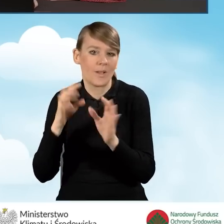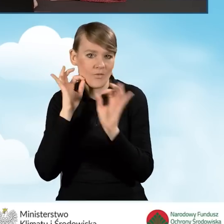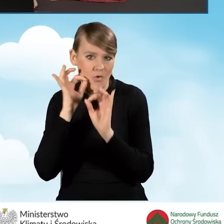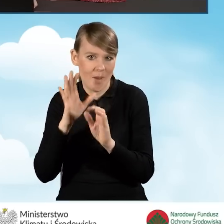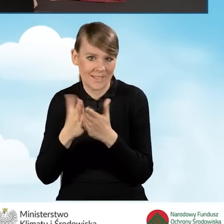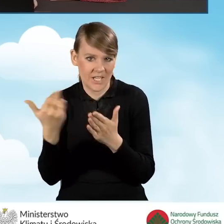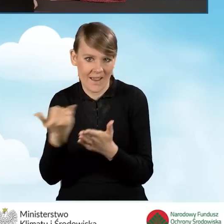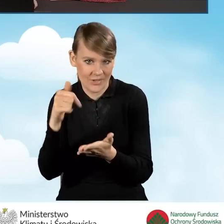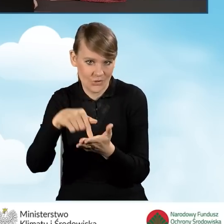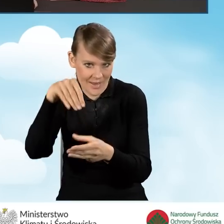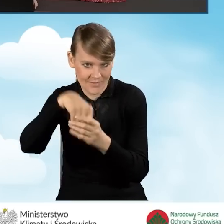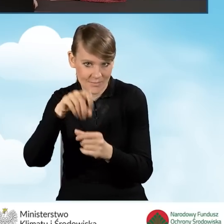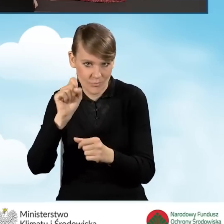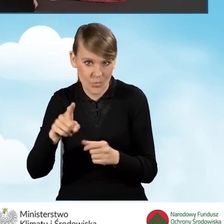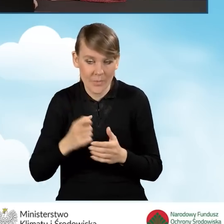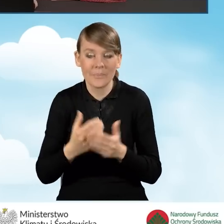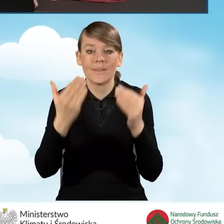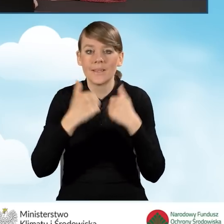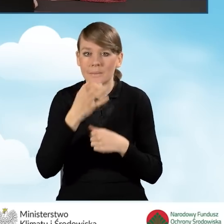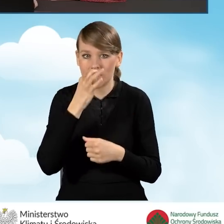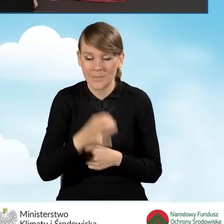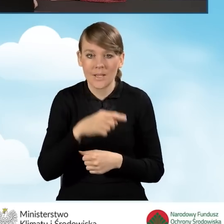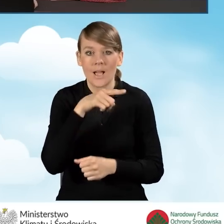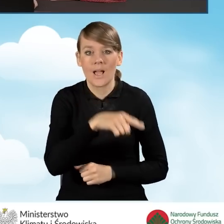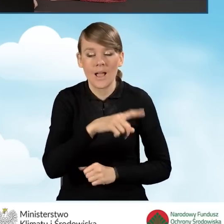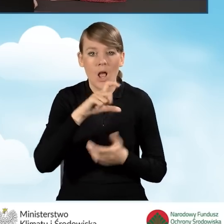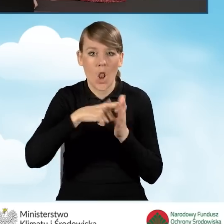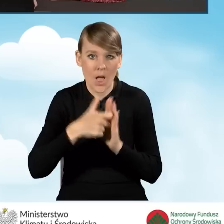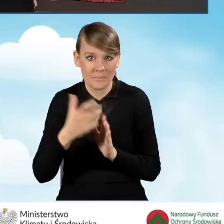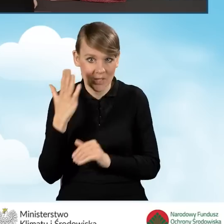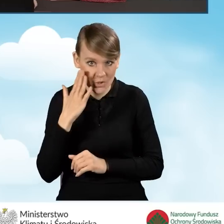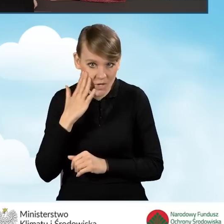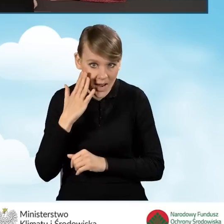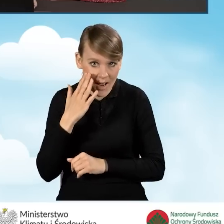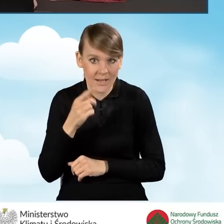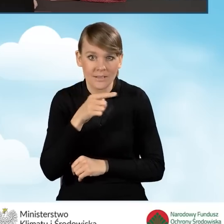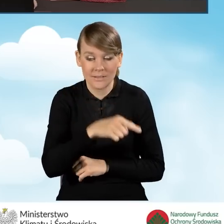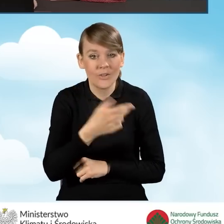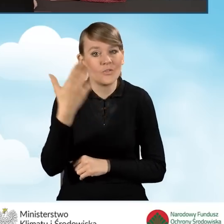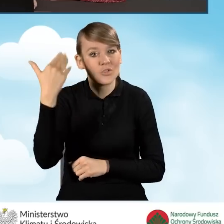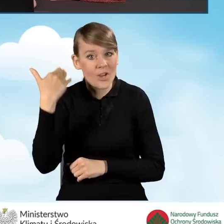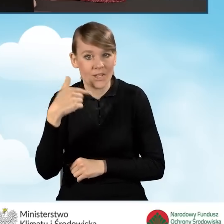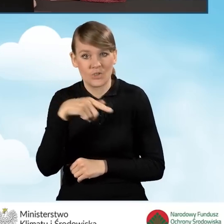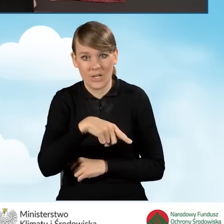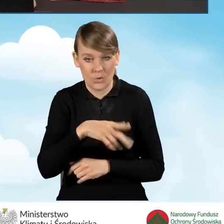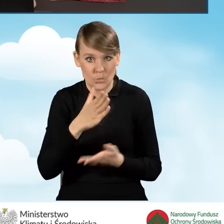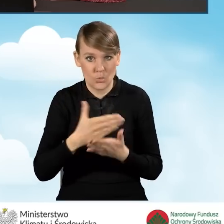I mamy kolejne pytanie dotyczące tego, czy na ten budynek, lokal mieszkalny uzyskano już wcześniej dotację w programie Czyste Powietrze.